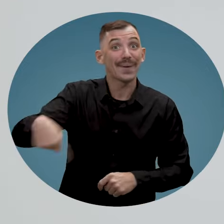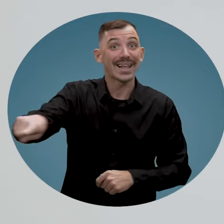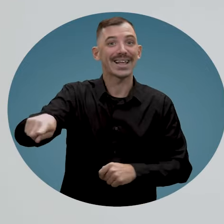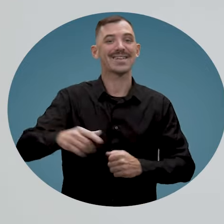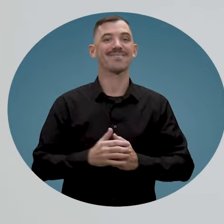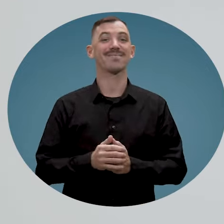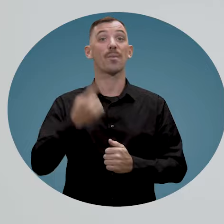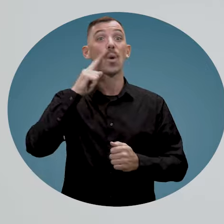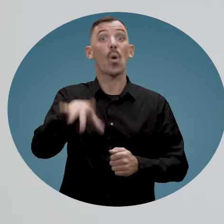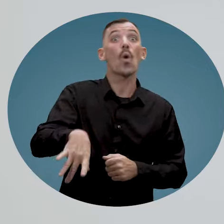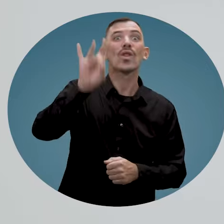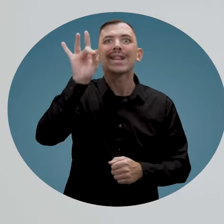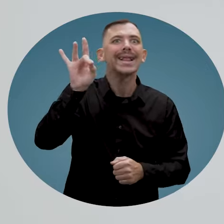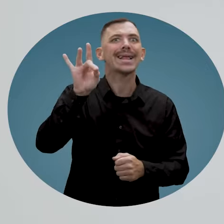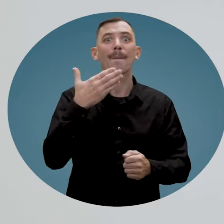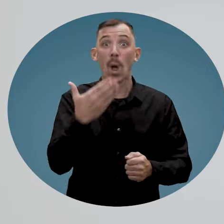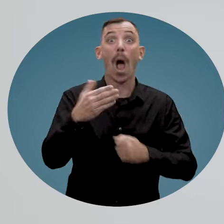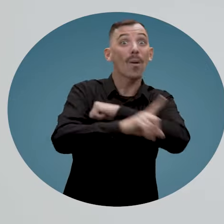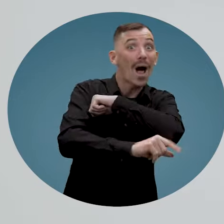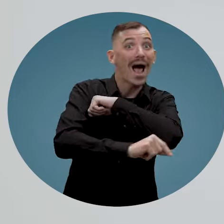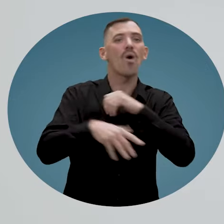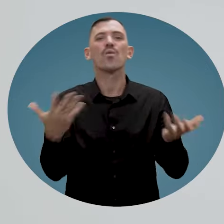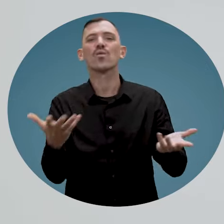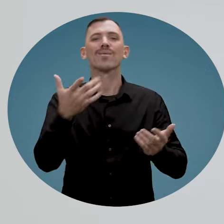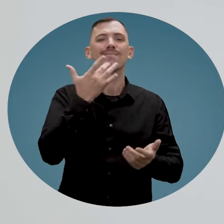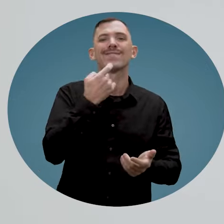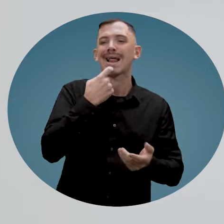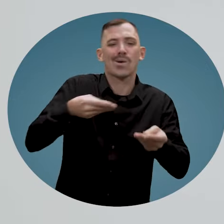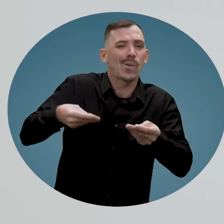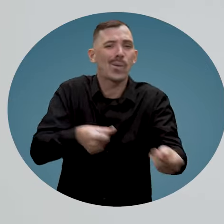pour trouver le bon employé ou pour faciliter son intégration à votre entreprise.